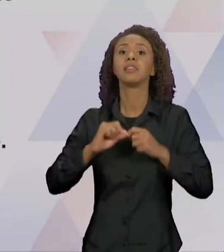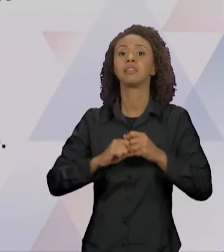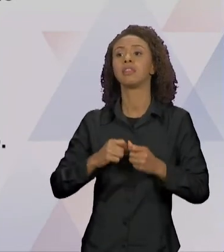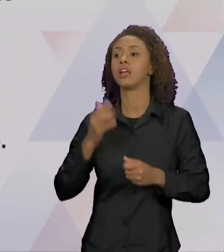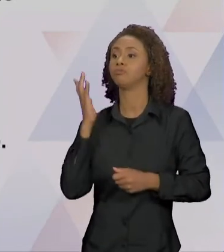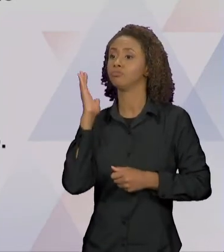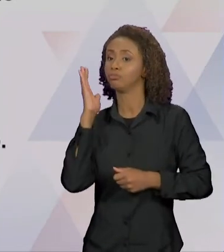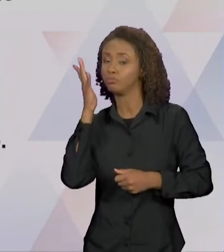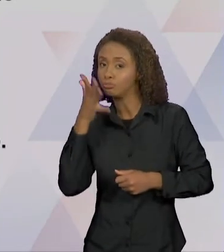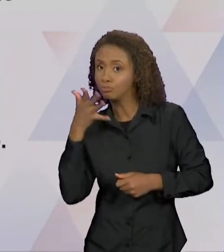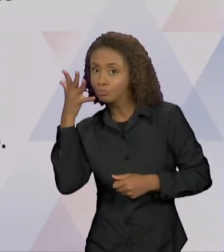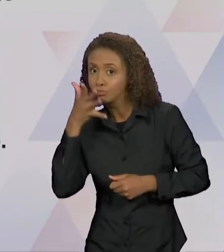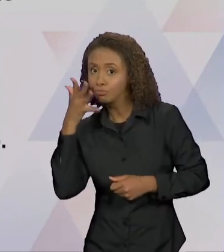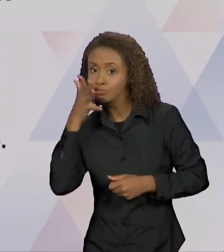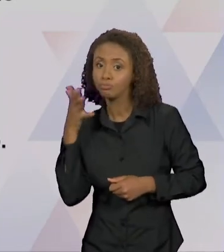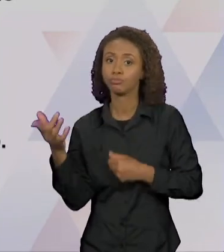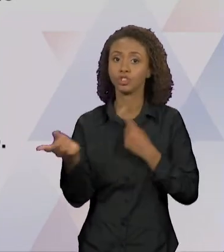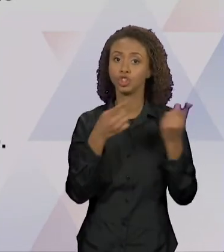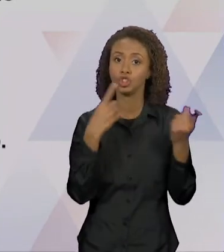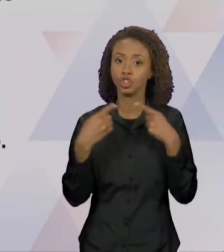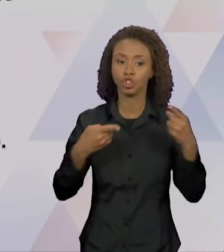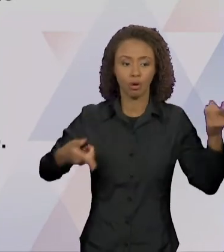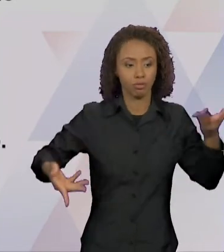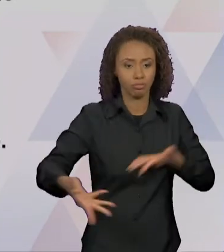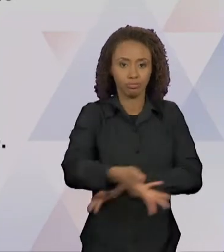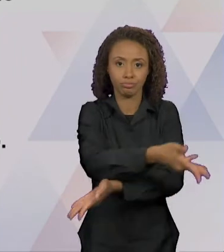DIALOGISMO DISCURSIVO ENTENDIDO, SEGUNDO BAKHTIN,